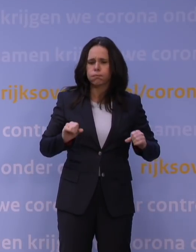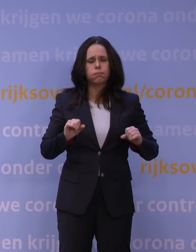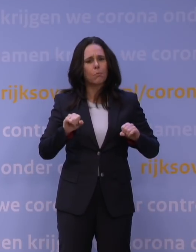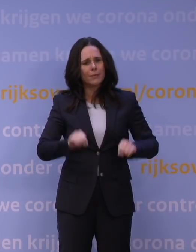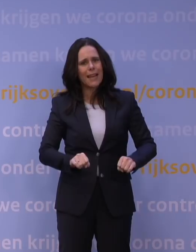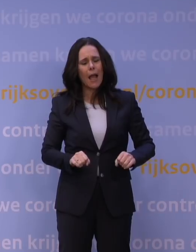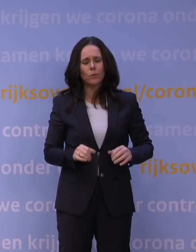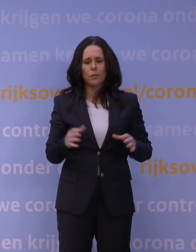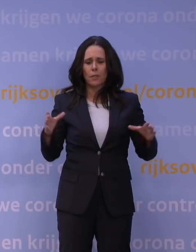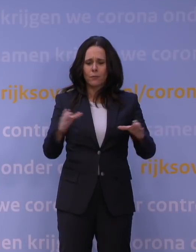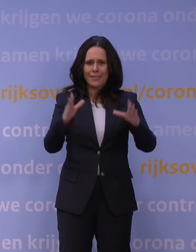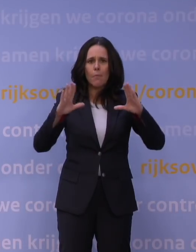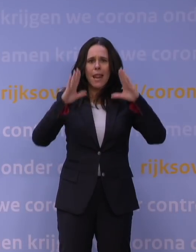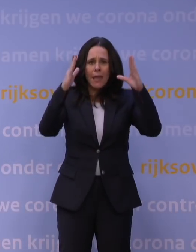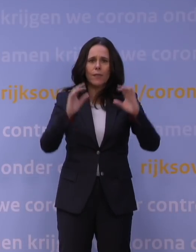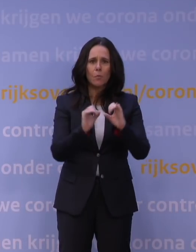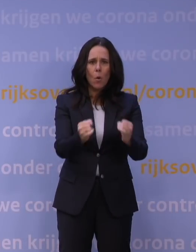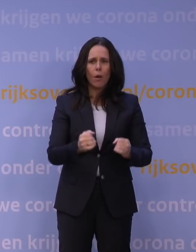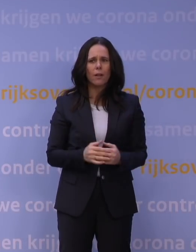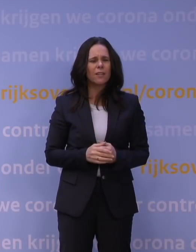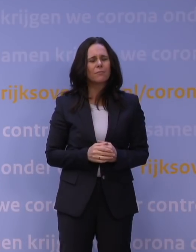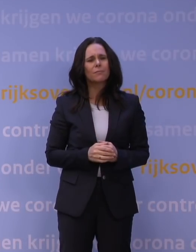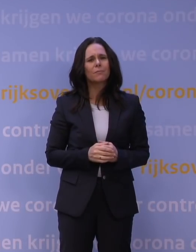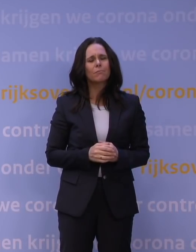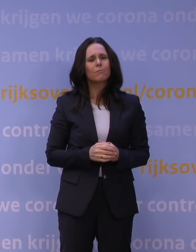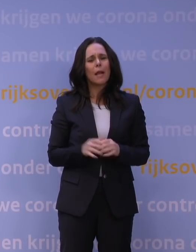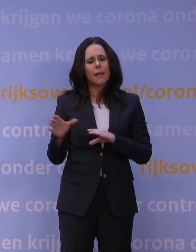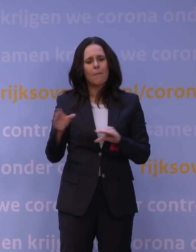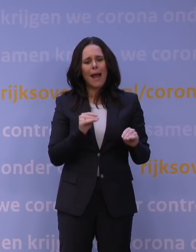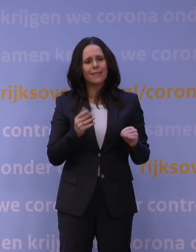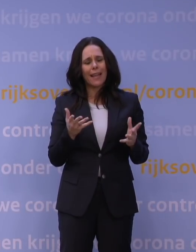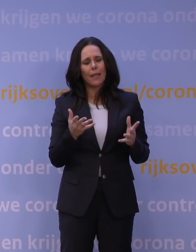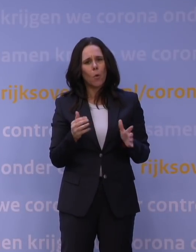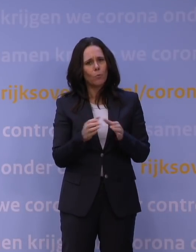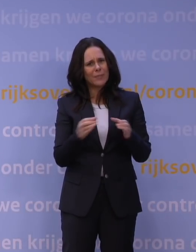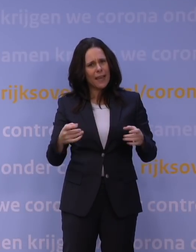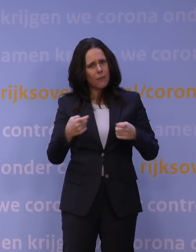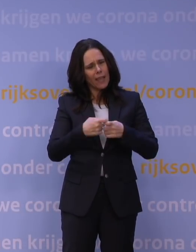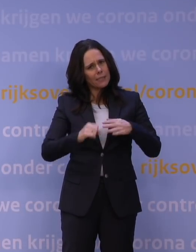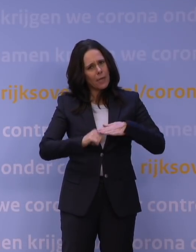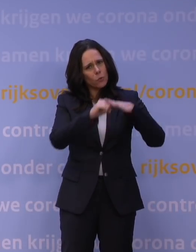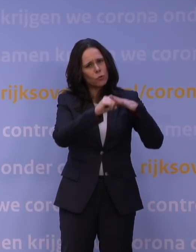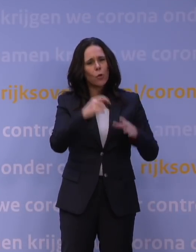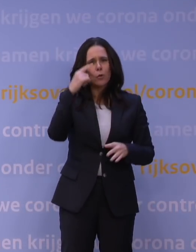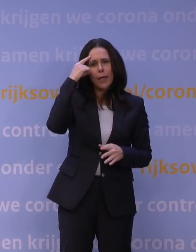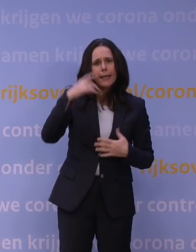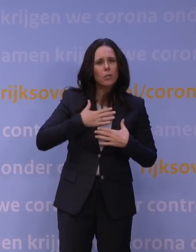Maar u noemt daarbij geen maatregelen om bijvoorbeeld bedrijven extra te ondersteunen of het geestelijk welzijn van mensen te ondersteunen.